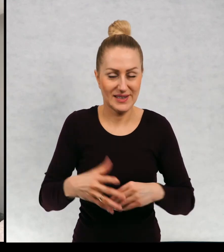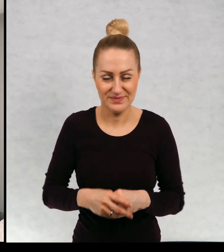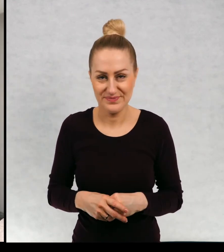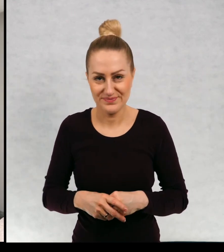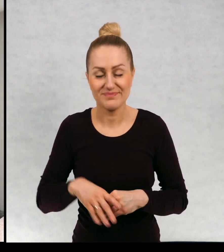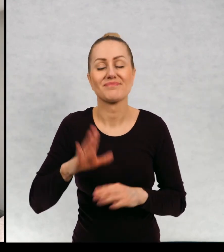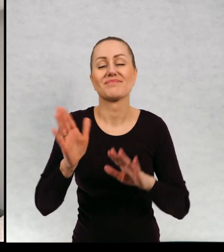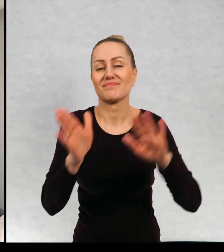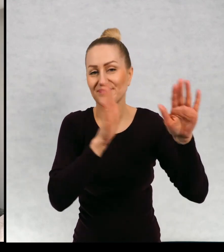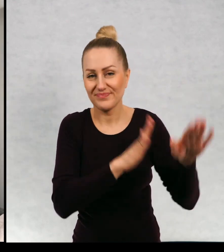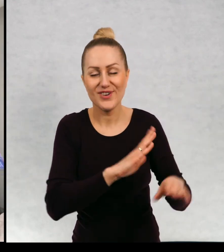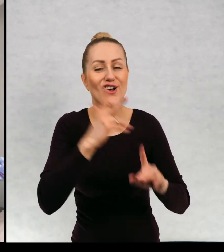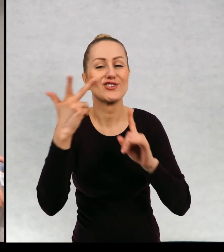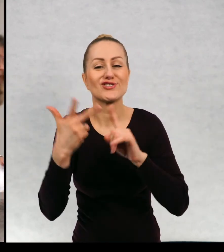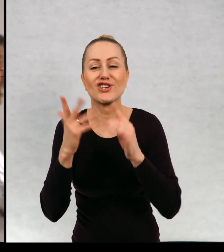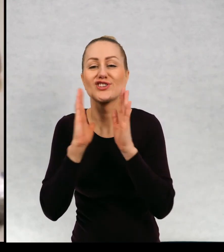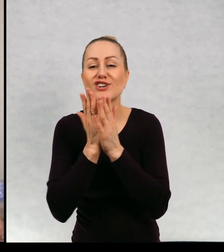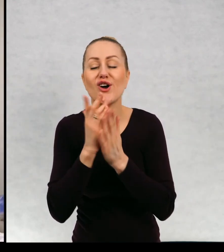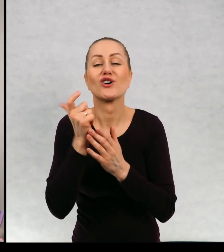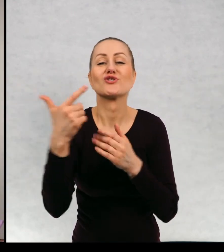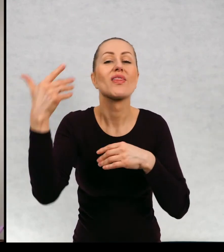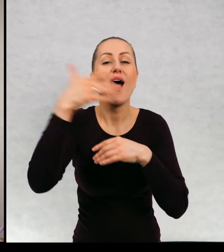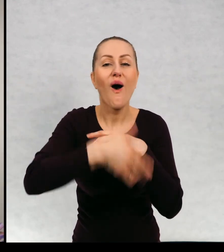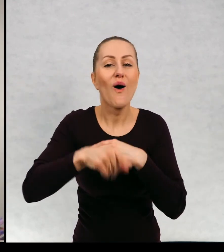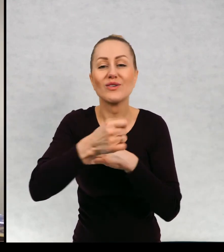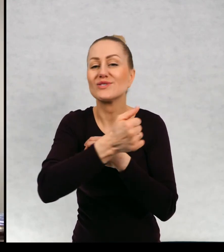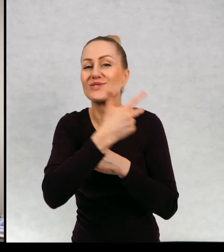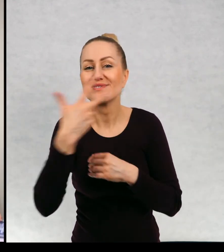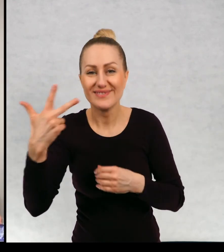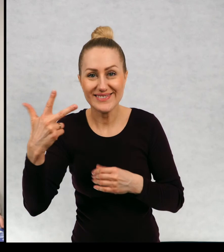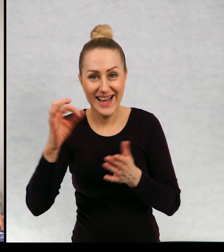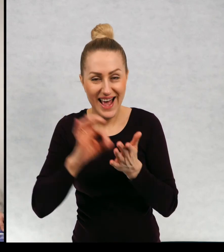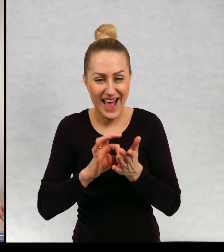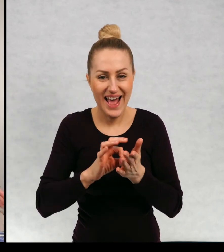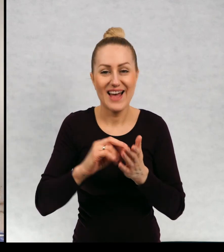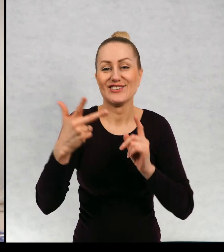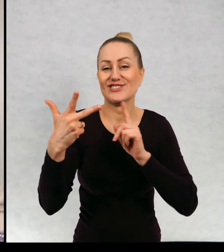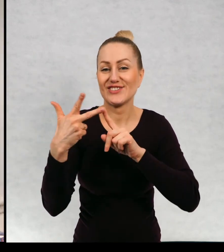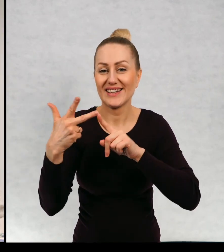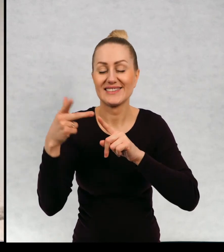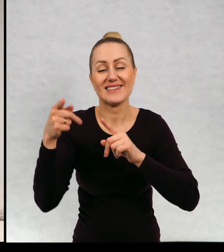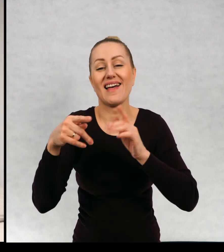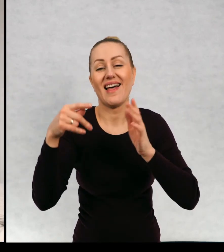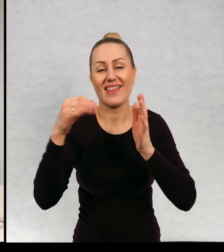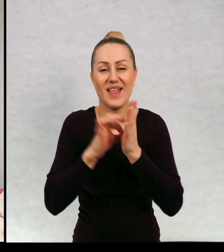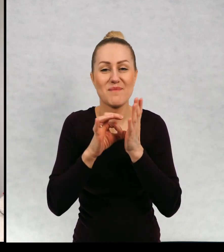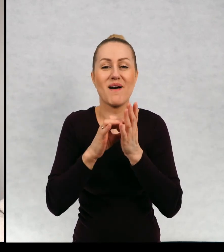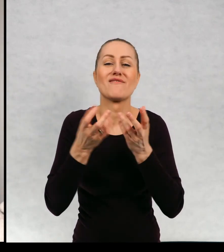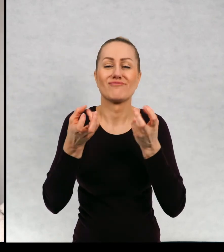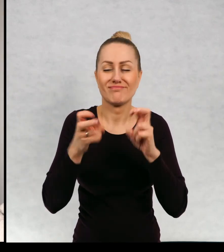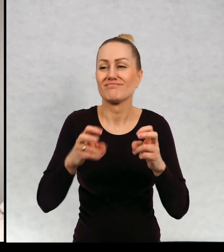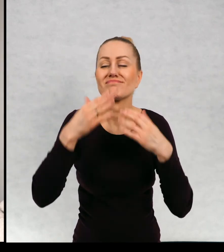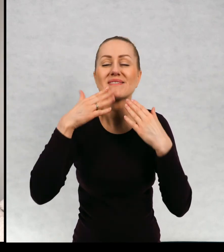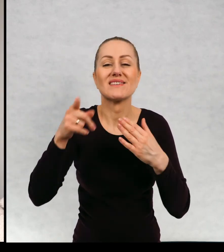I wreszcie trzecia książka, która zamyka ten cykl, którą napisałam, pewnie by nie powstała, gdyby nie pewien